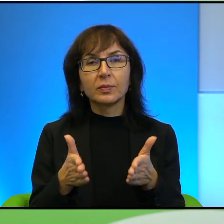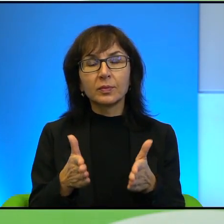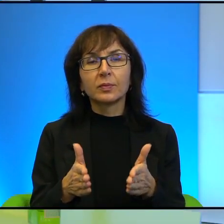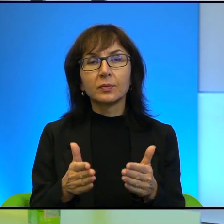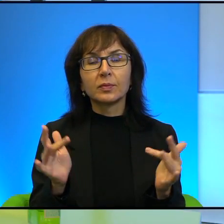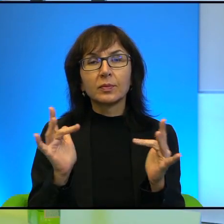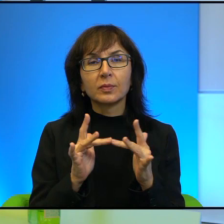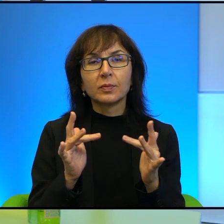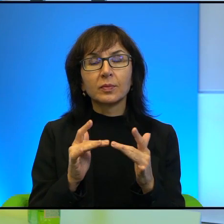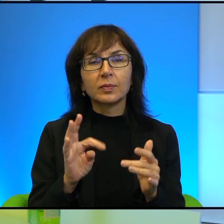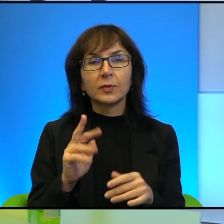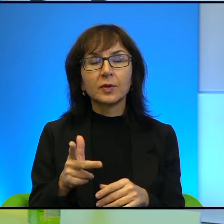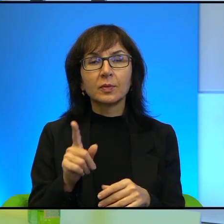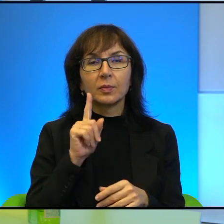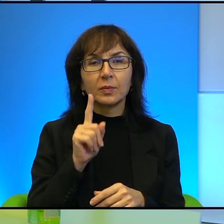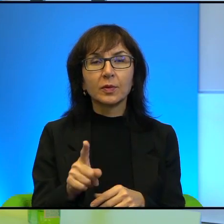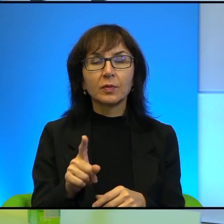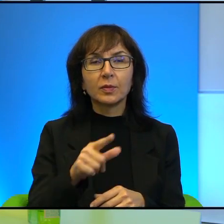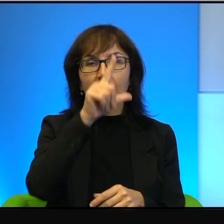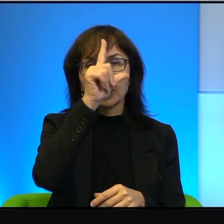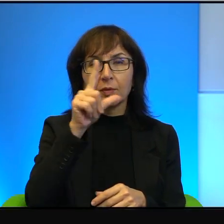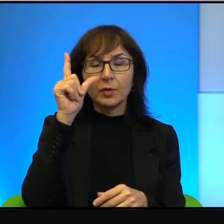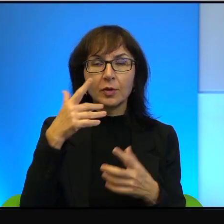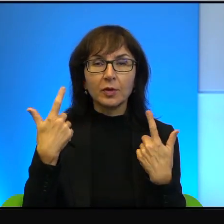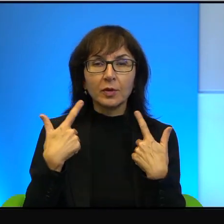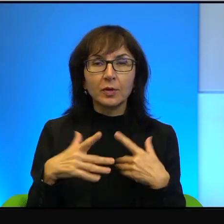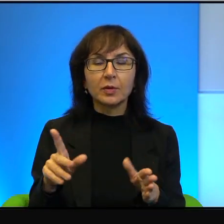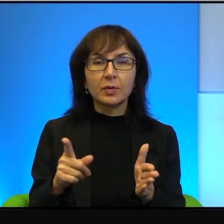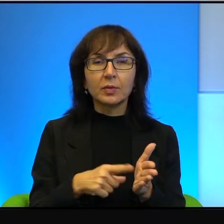To prawda, to prawda, że ci ludzie nie chcą bardzo często o sobie nic wiedzieć.